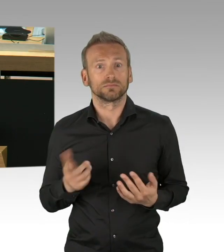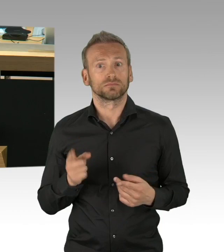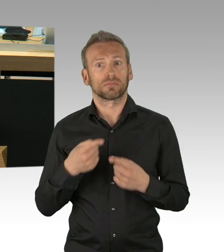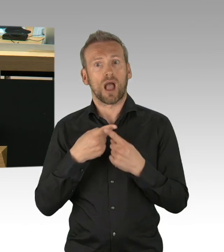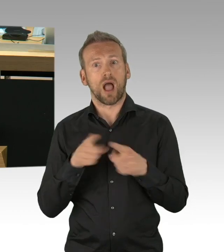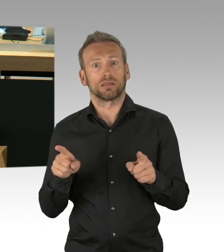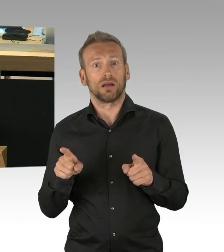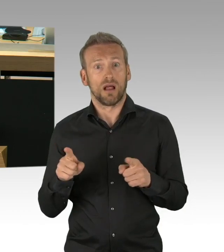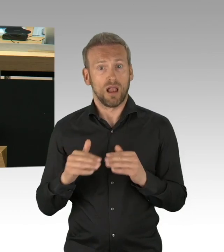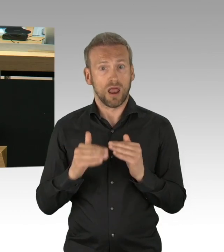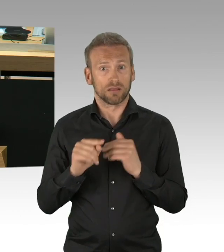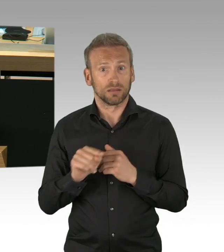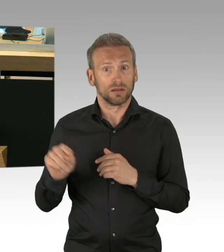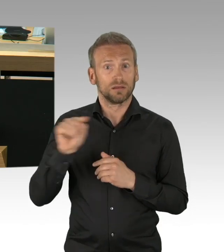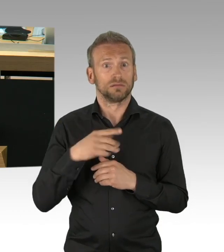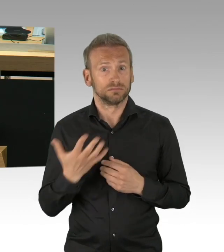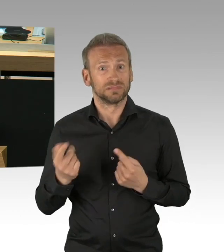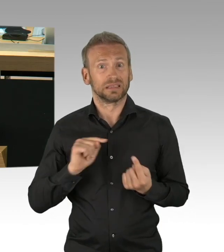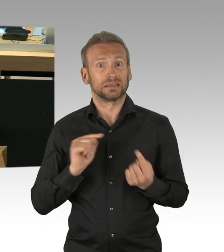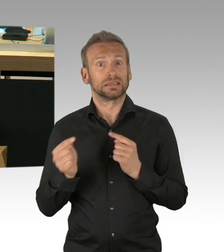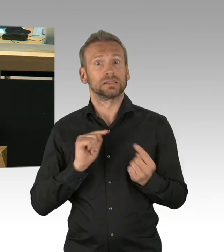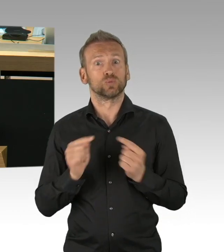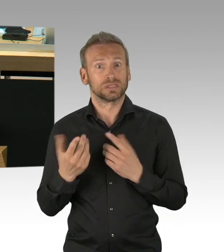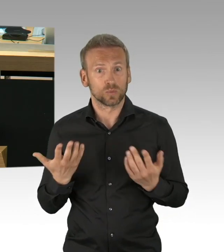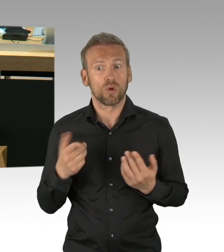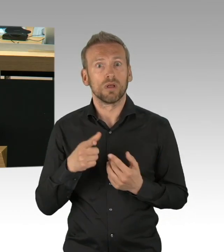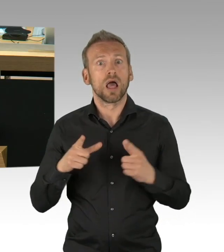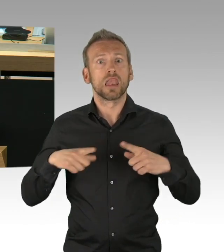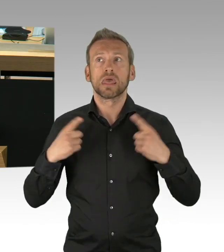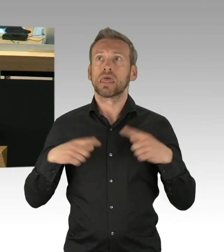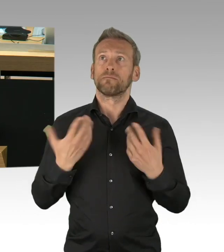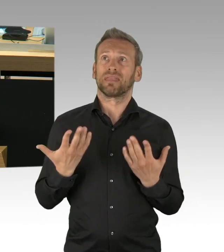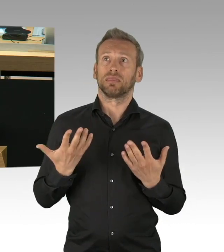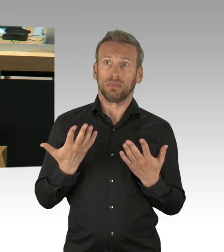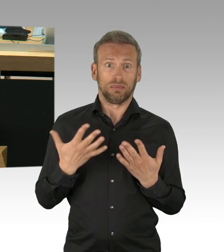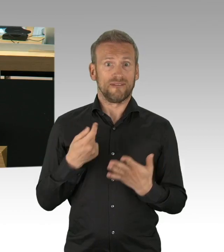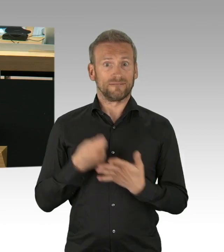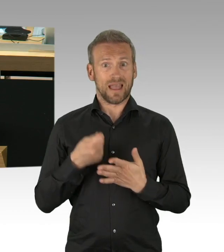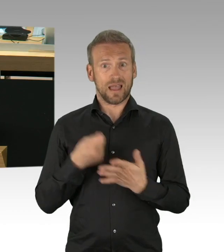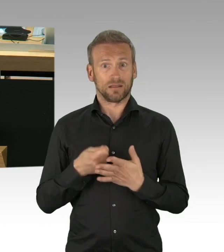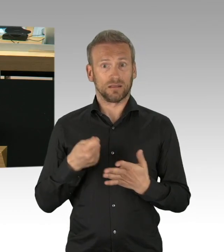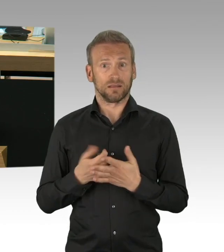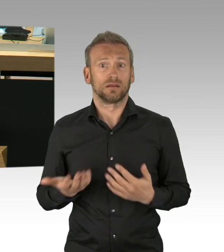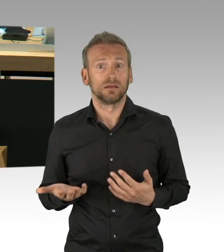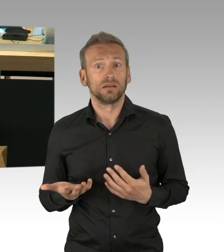Parlament, Stadt, Gesellschaft und Senat gehandelt. Hätten wir nicht den vorsorgenden Gesundheitsschutz den Raum gegeben,